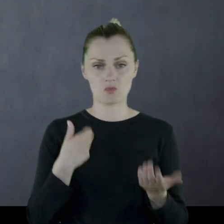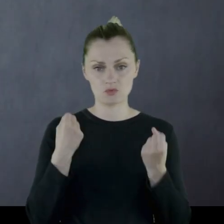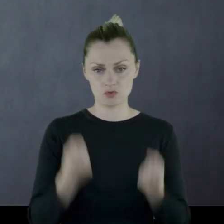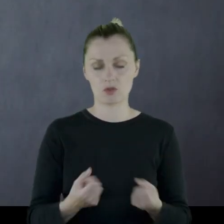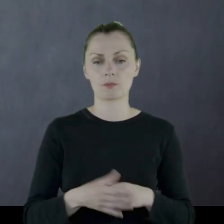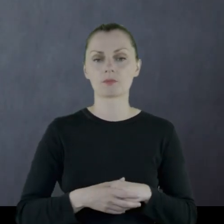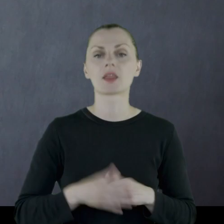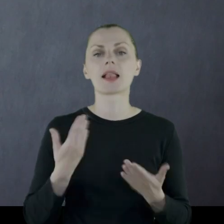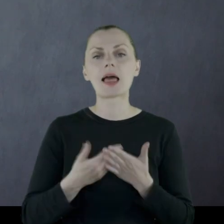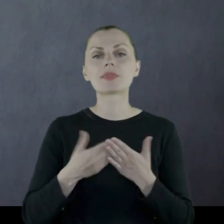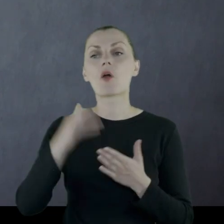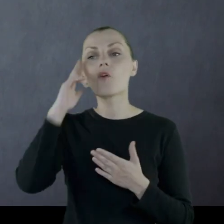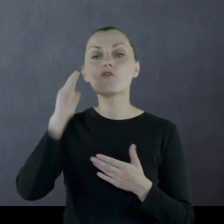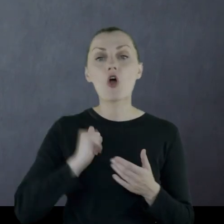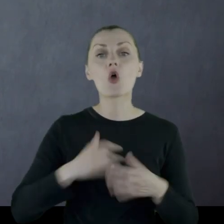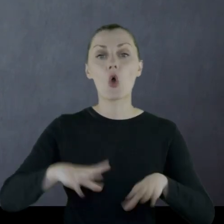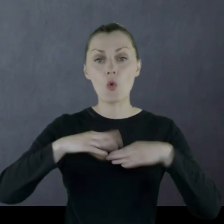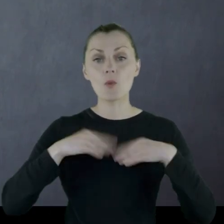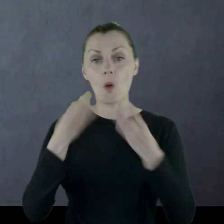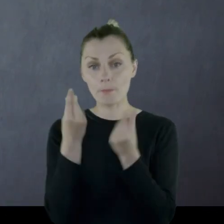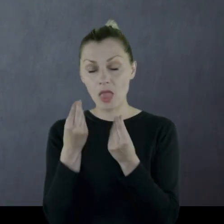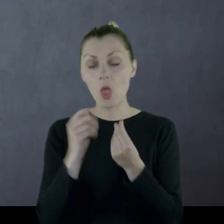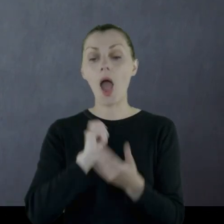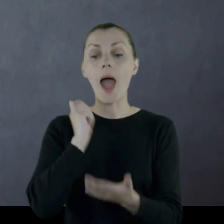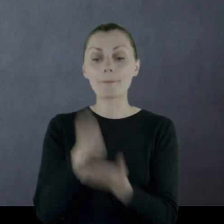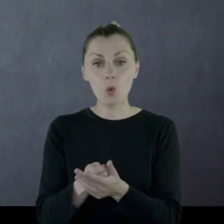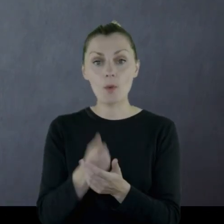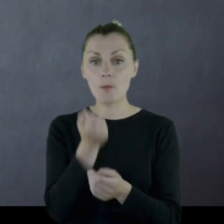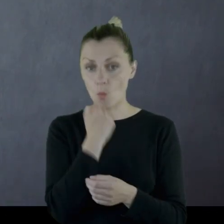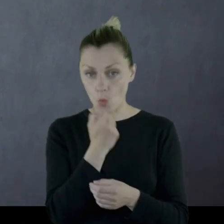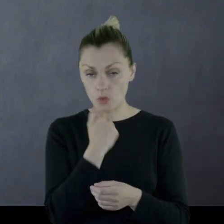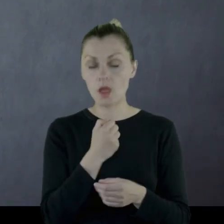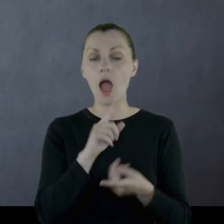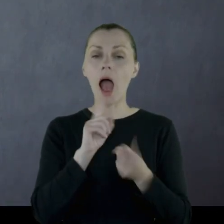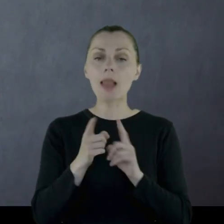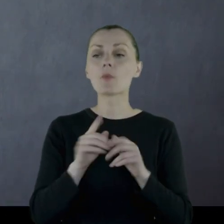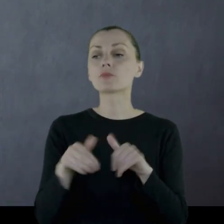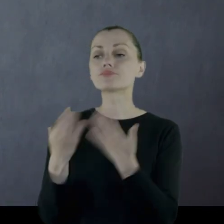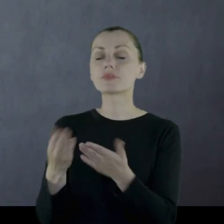Wojsko dostawało pieniądze na zakup butów, ewentualnie materiału,